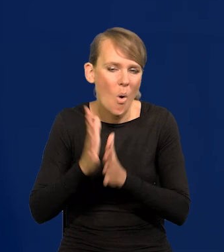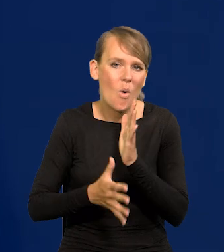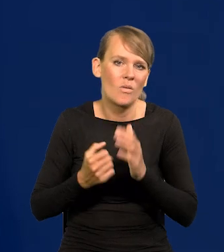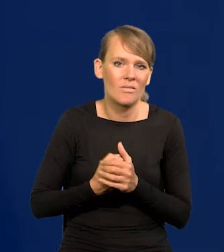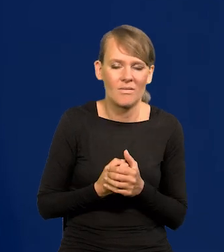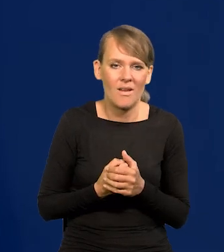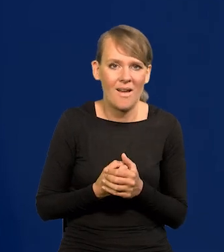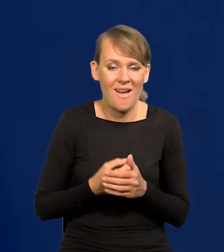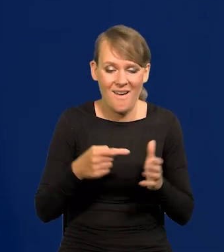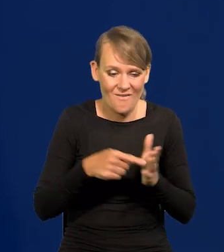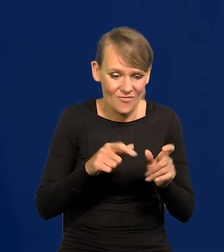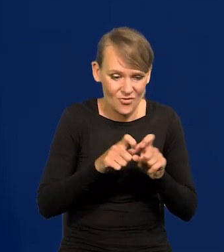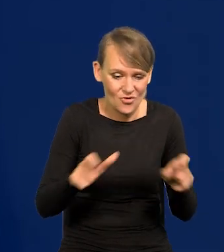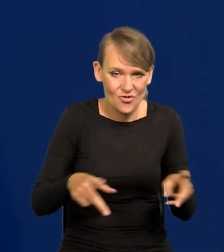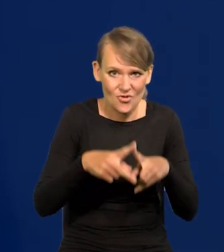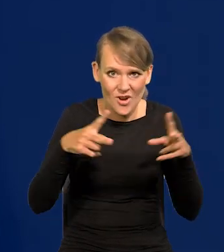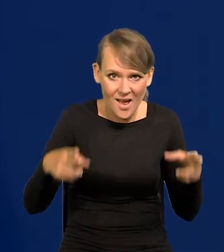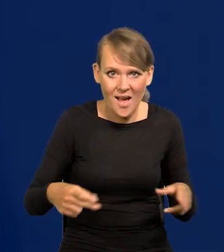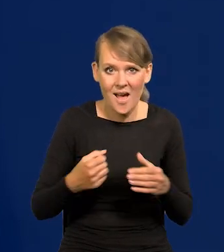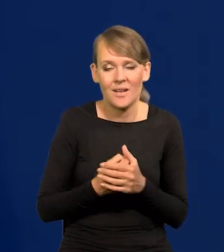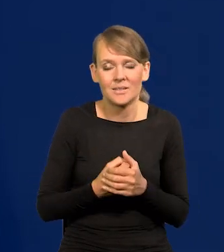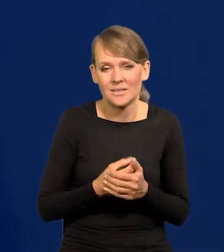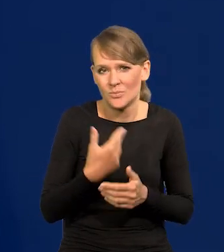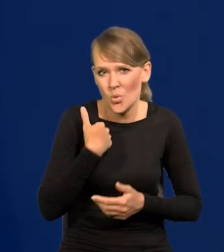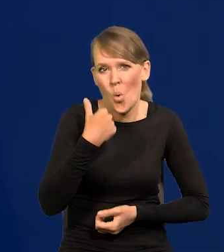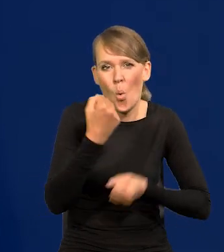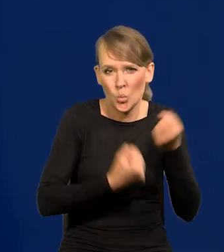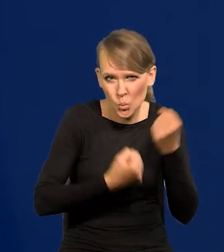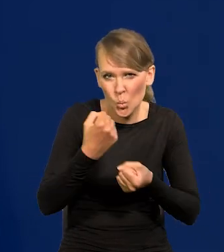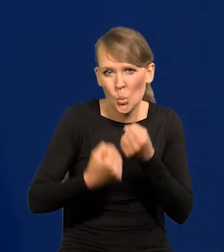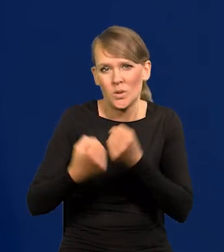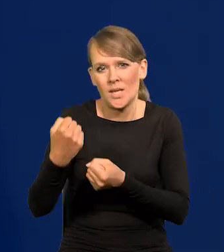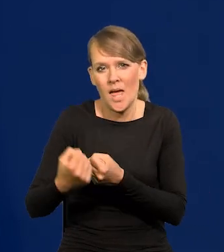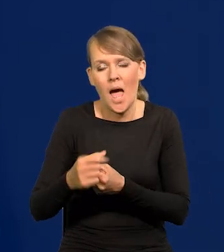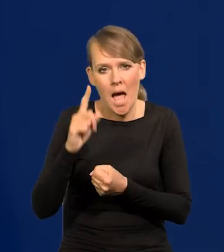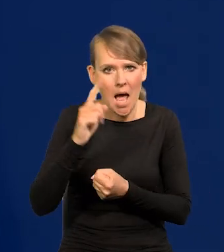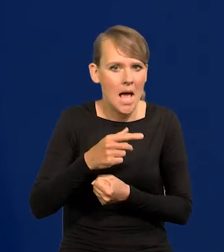Narodowy Bank Polski przepłynął w dobrej kondycji.